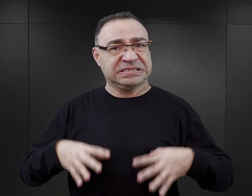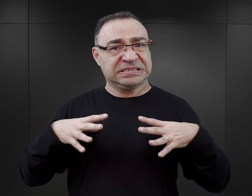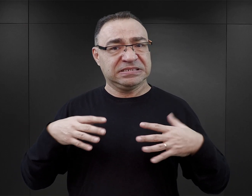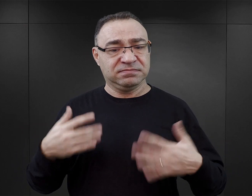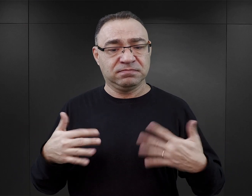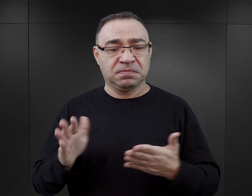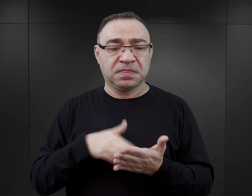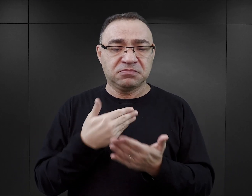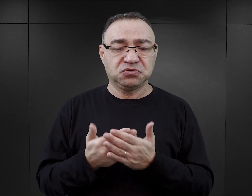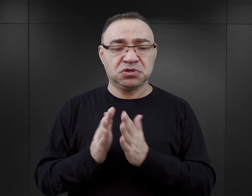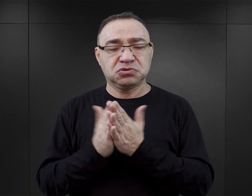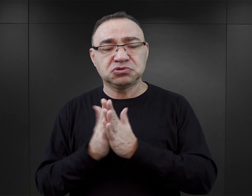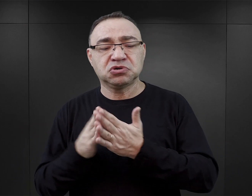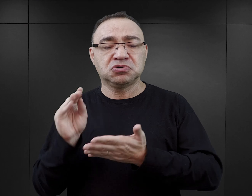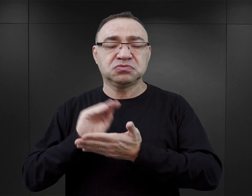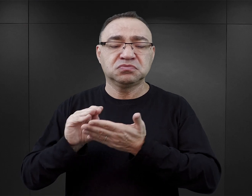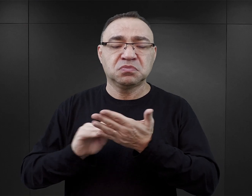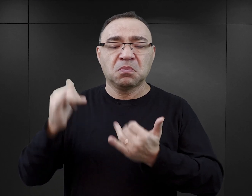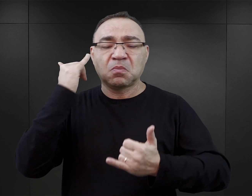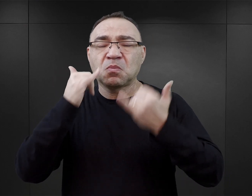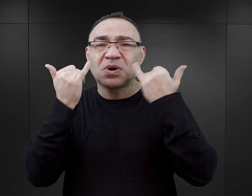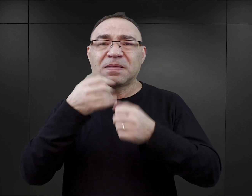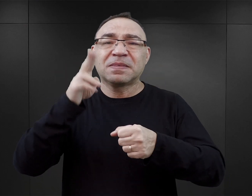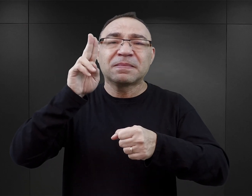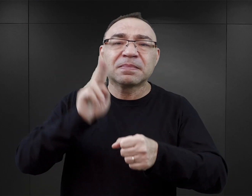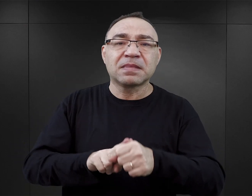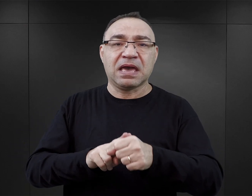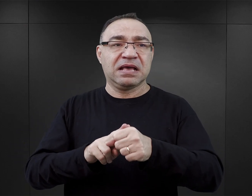ponieważ zdarza się, że w tych książkach są błędnie datowane zjawiska,